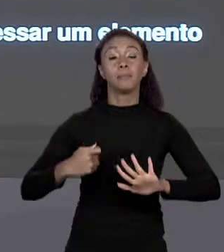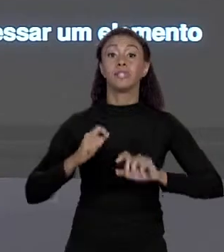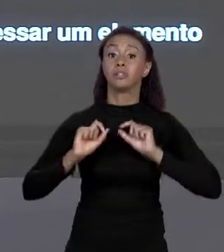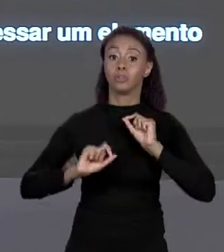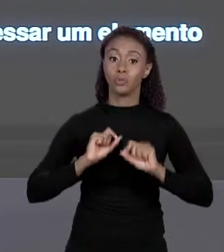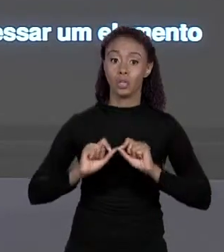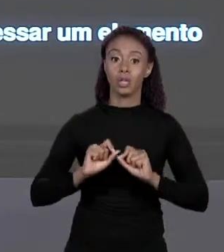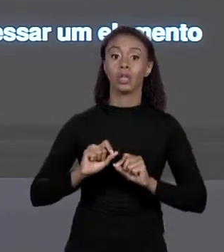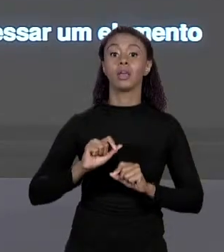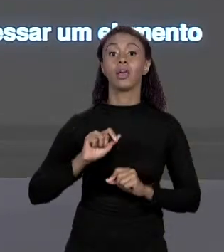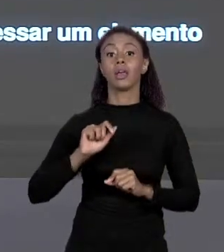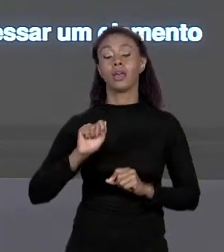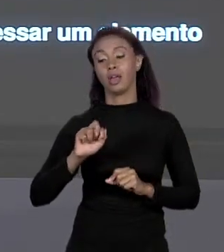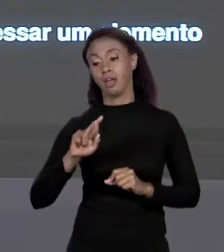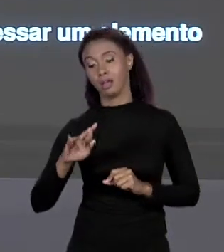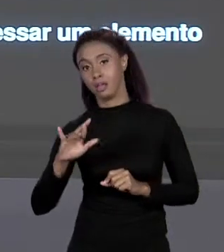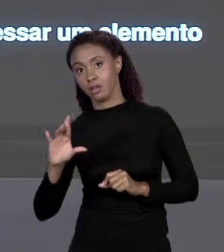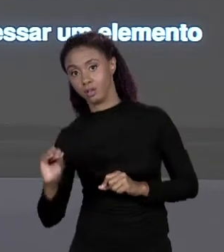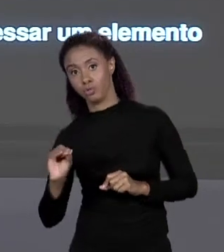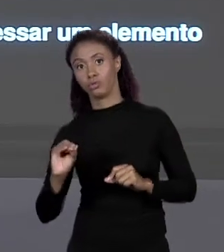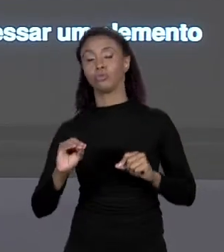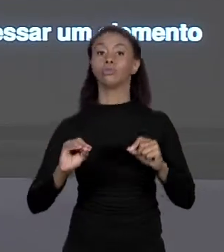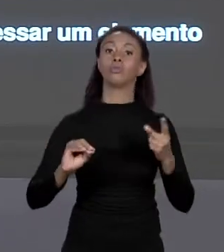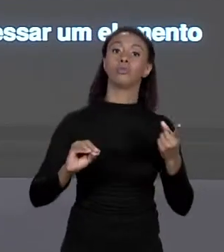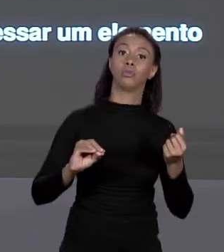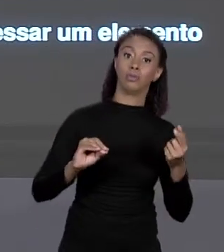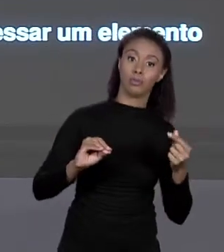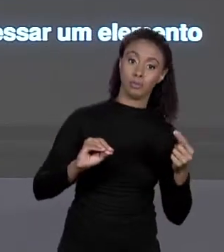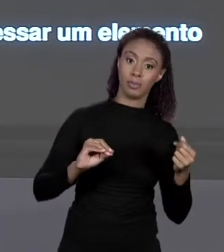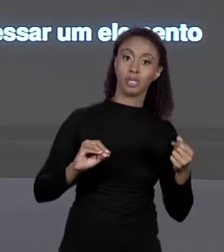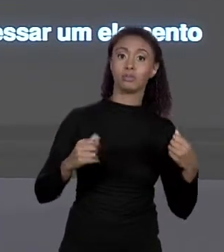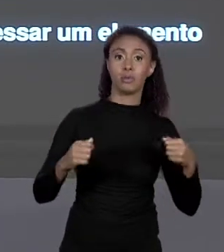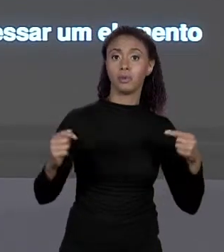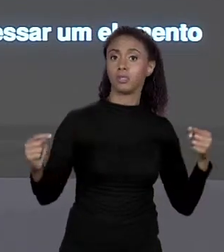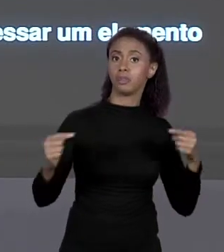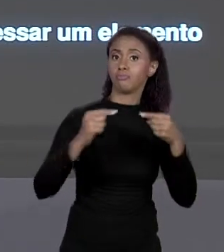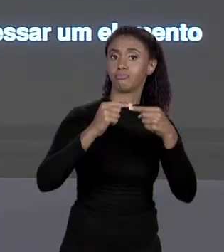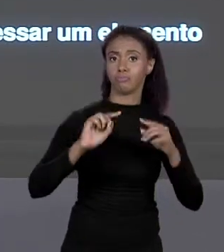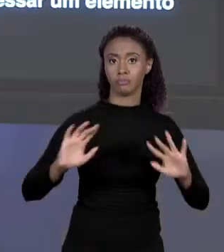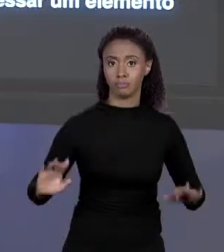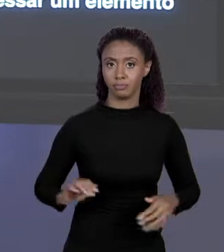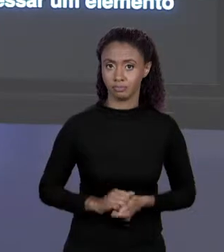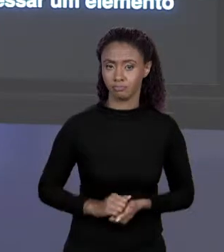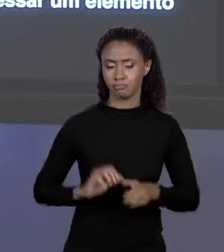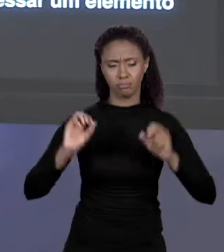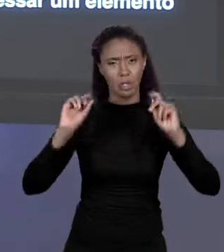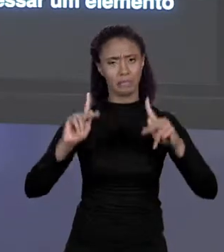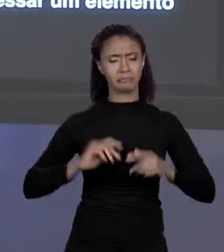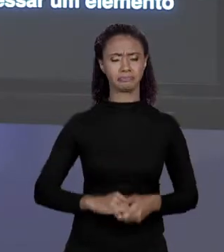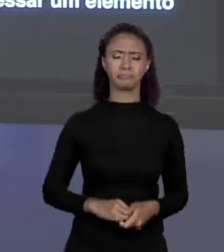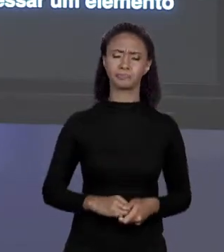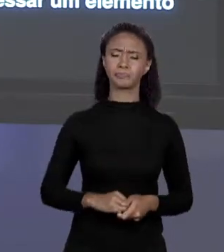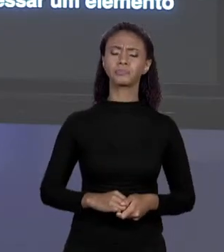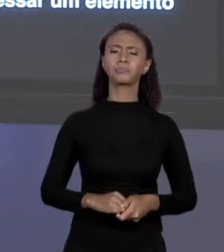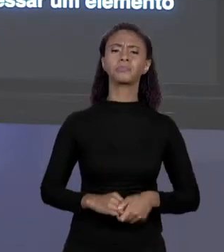ARRANJO DE "DOUBLE", ENTÃO "X" VAI TER O "DOUBLE". MAS O QUE VAI ACONTECER SE A GENTE TENTA